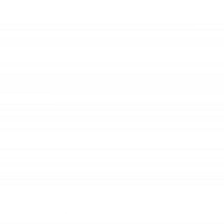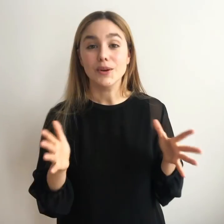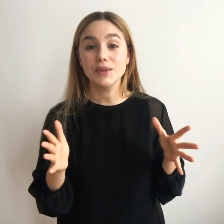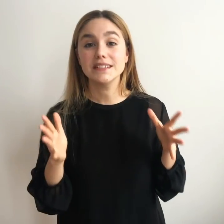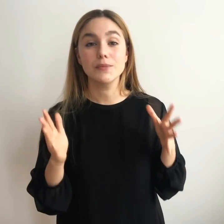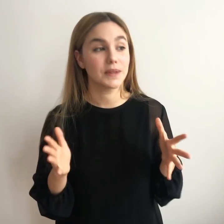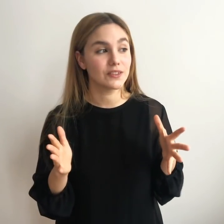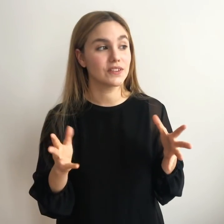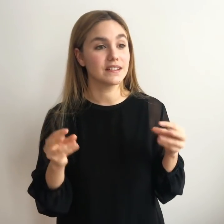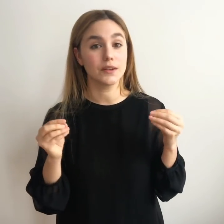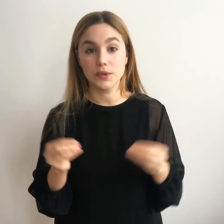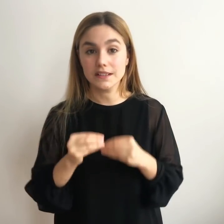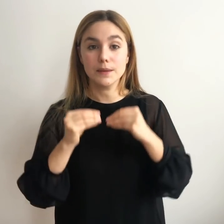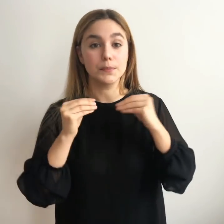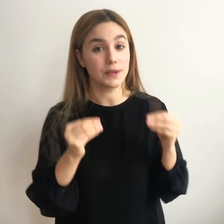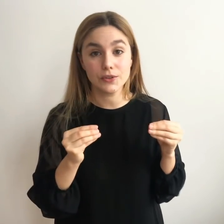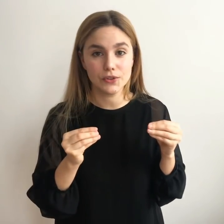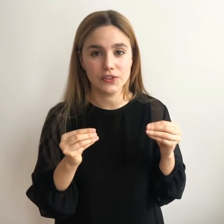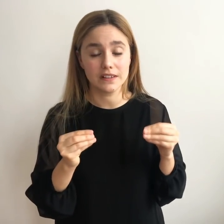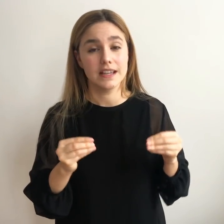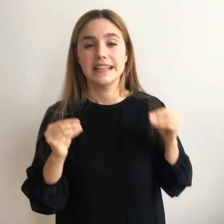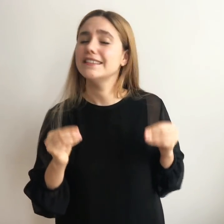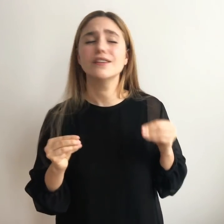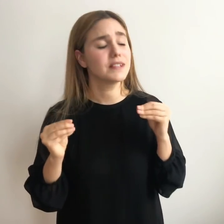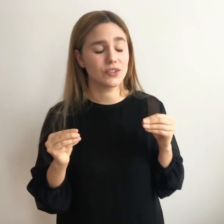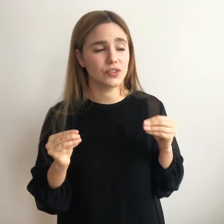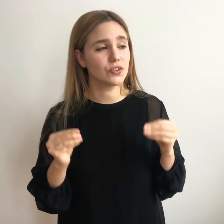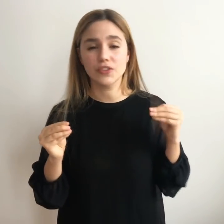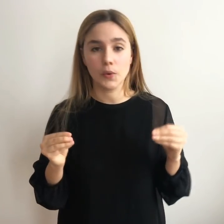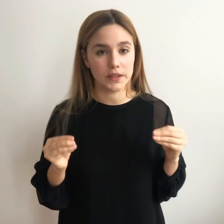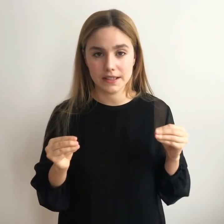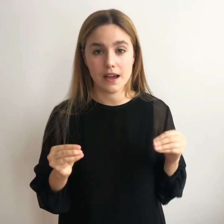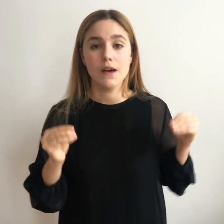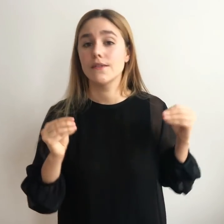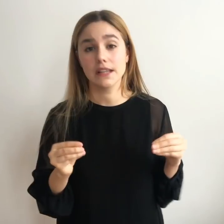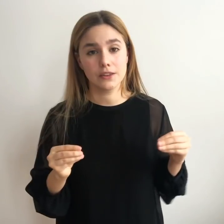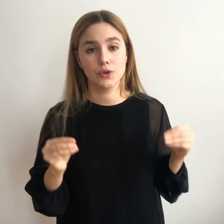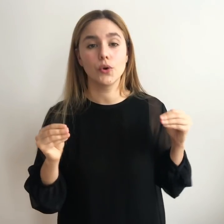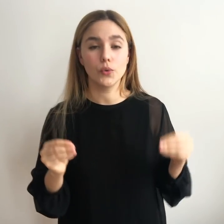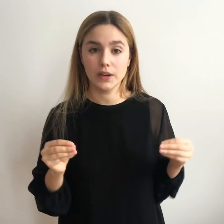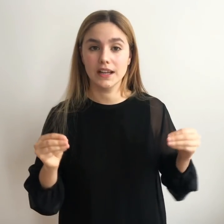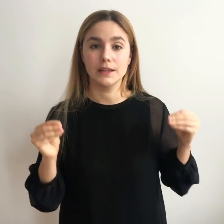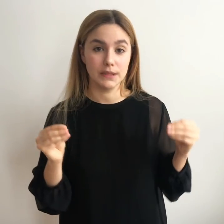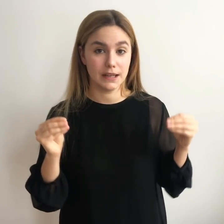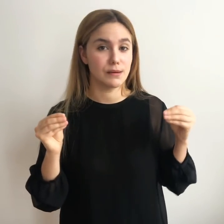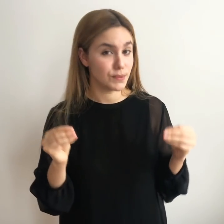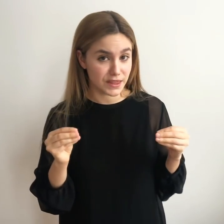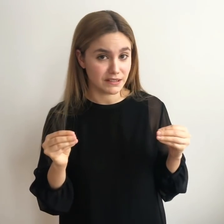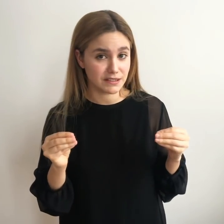Se encuentra moviéndote, se encuentra probando cosas y sobre todo se encuentra fallando una y mil veces.